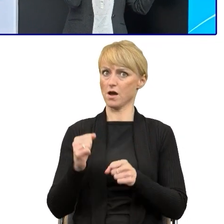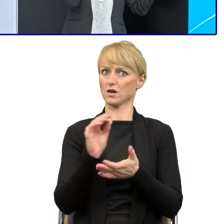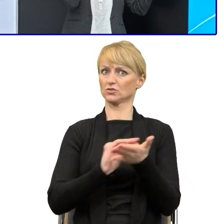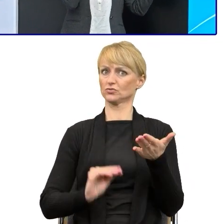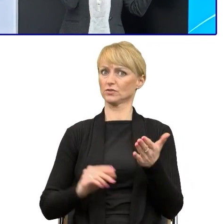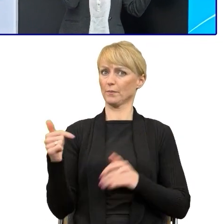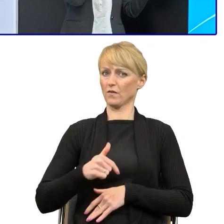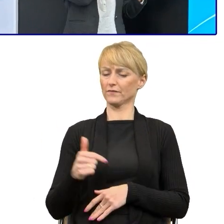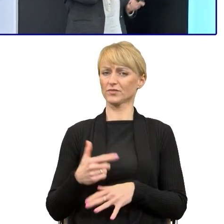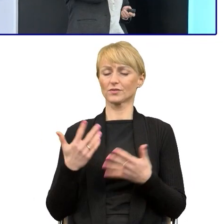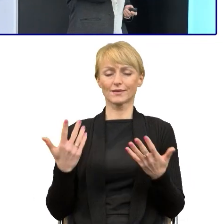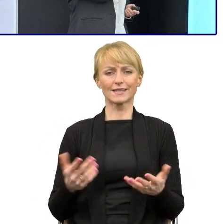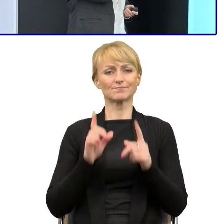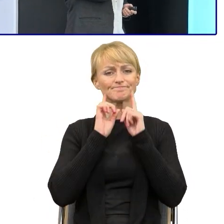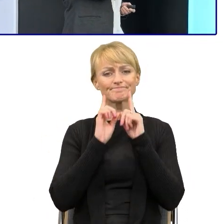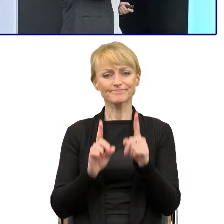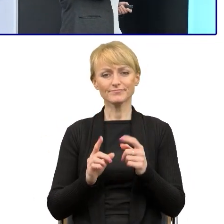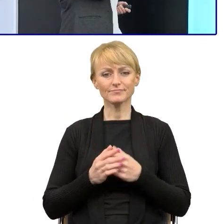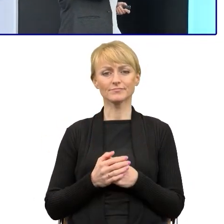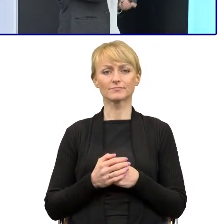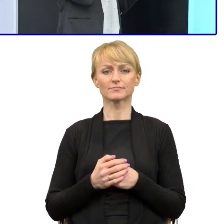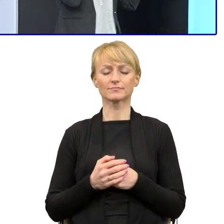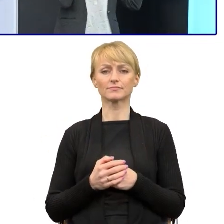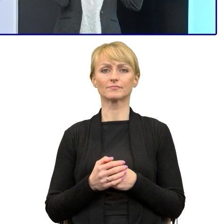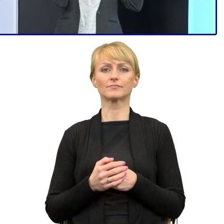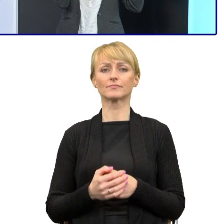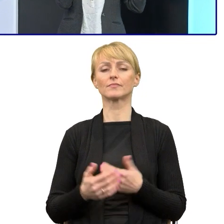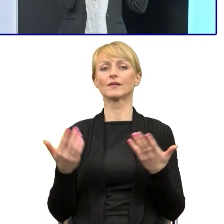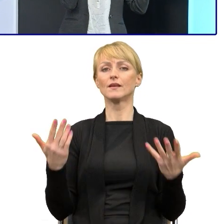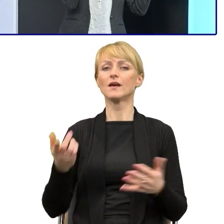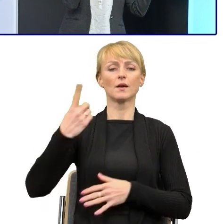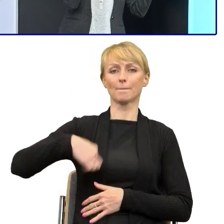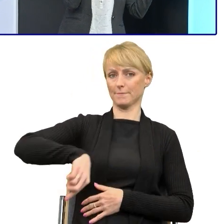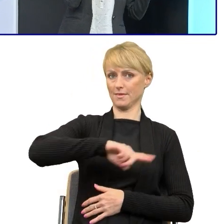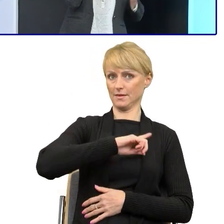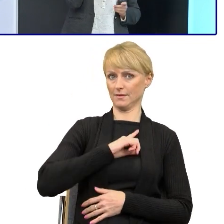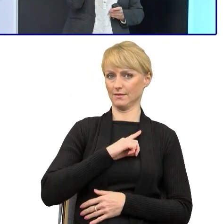też wolę bardziej to sformułowanie, dlatego że my ten prosty język.